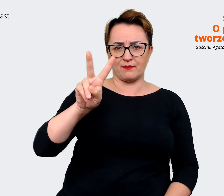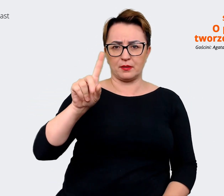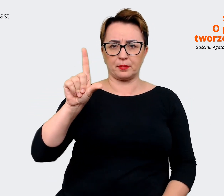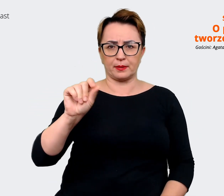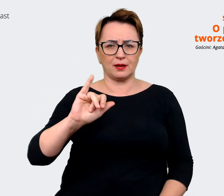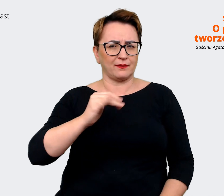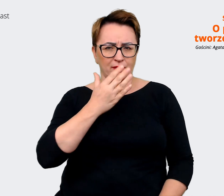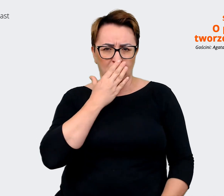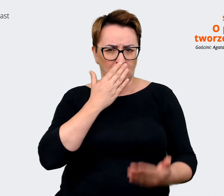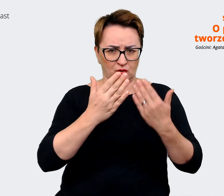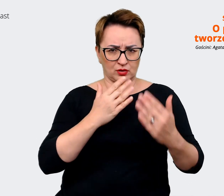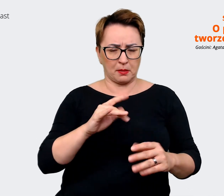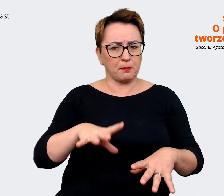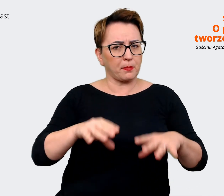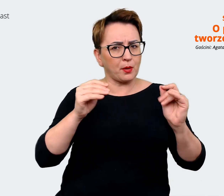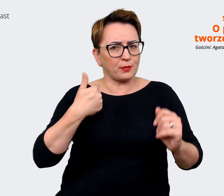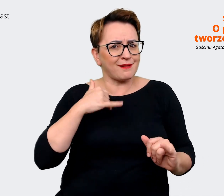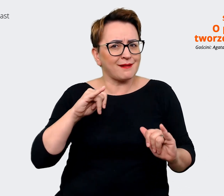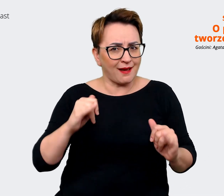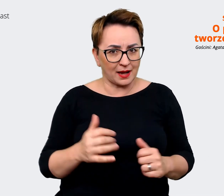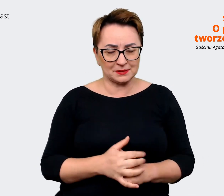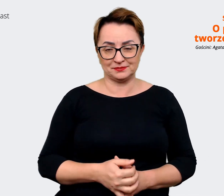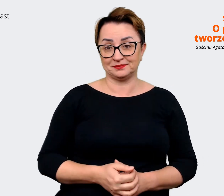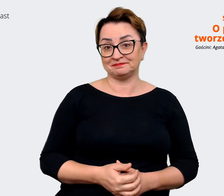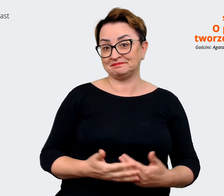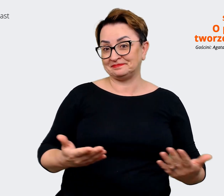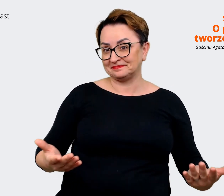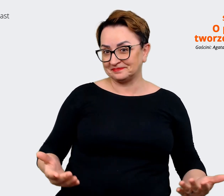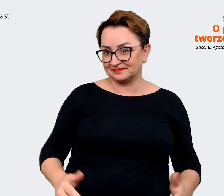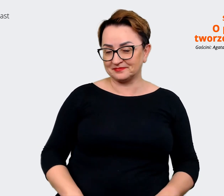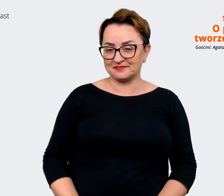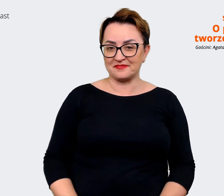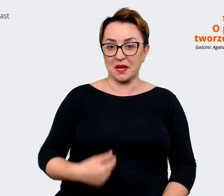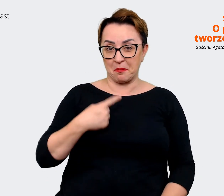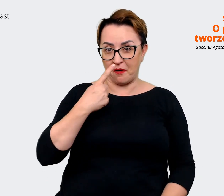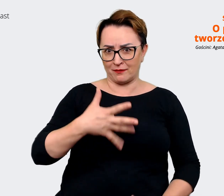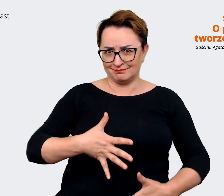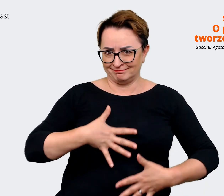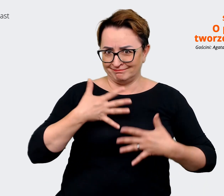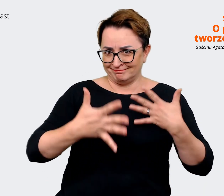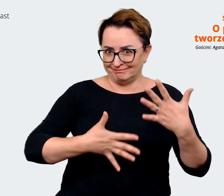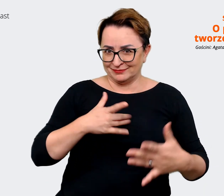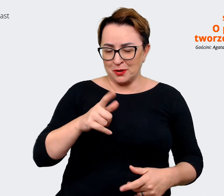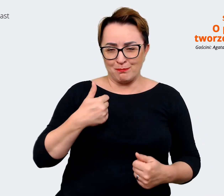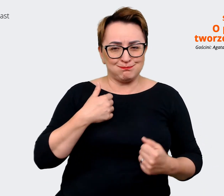Agata: Muszę ci powiedzieć, że to jest bardzo ekscytujące. To był bardzo ekscytujący projekt,